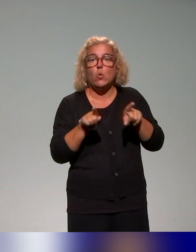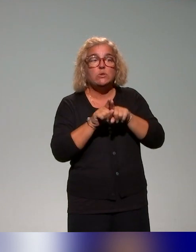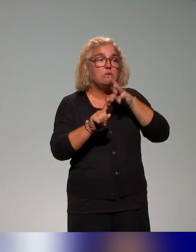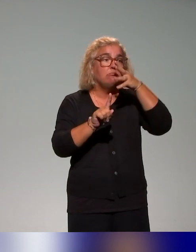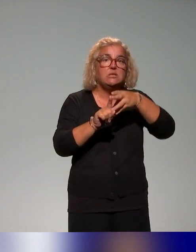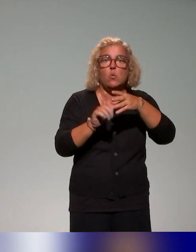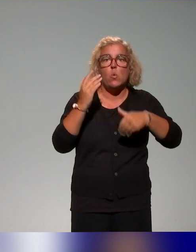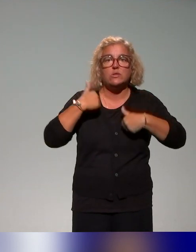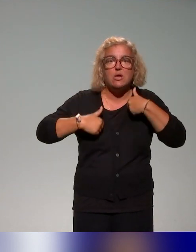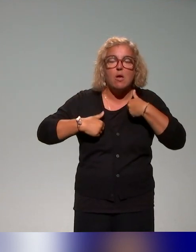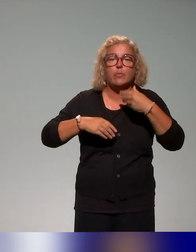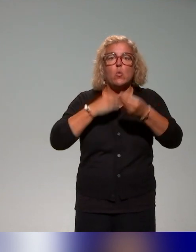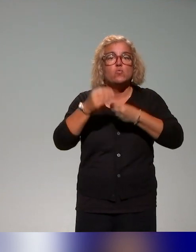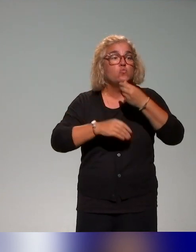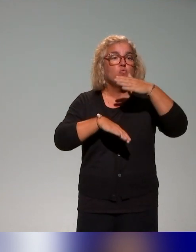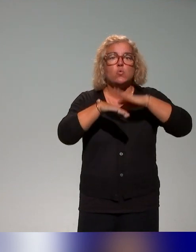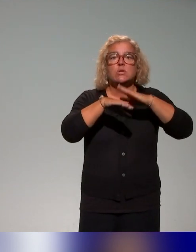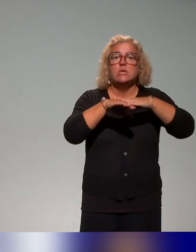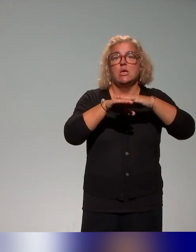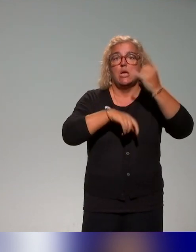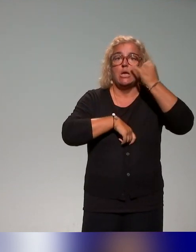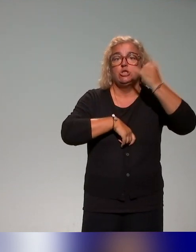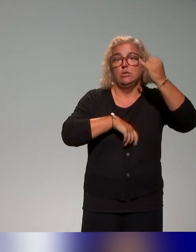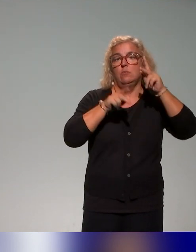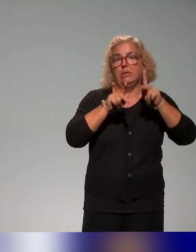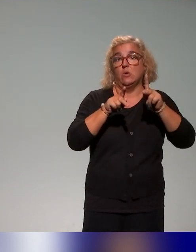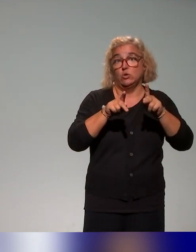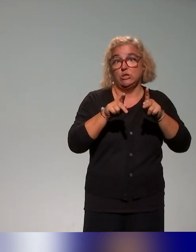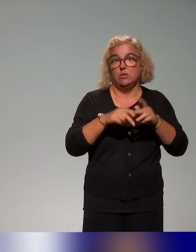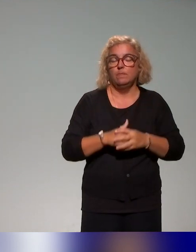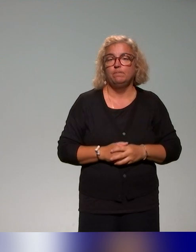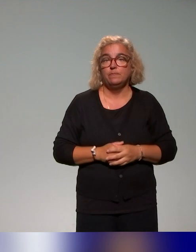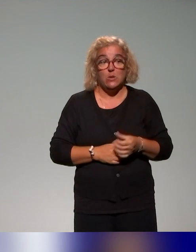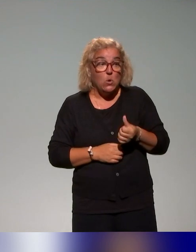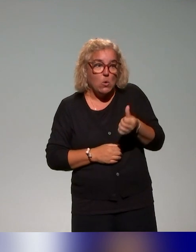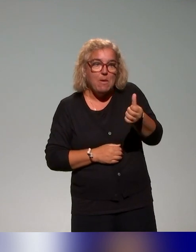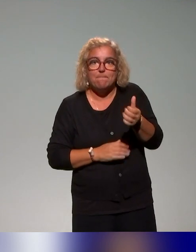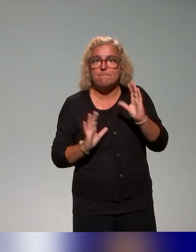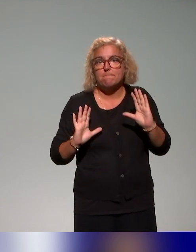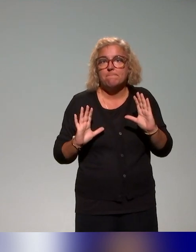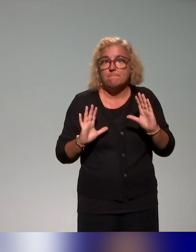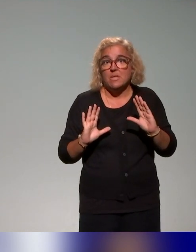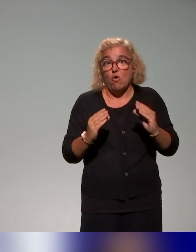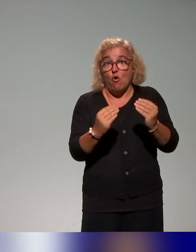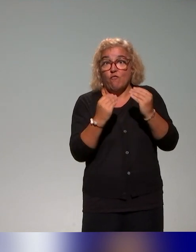mais aussi les conseillers et ingénieurs pédagogiques qui ont pour périmètre la formation des enseignants et puis bien évidemment,